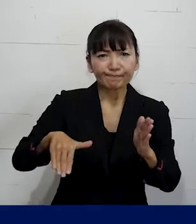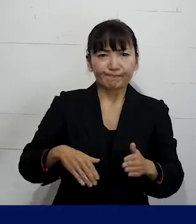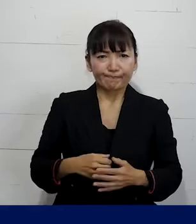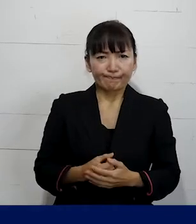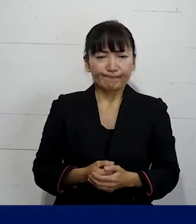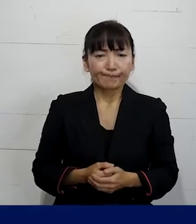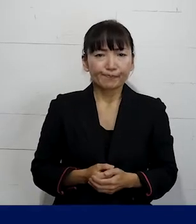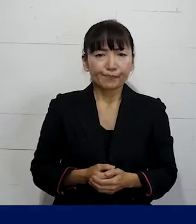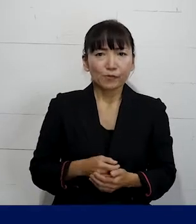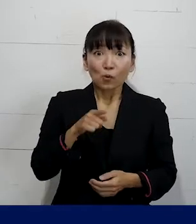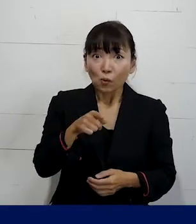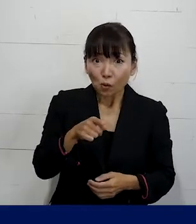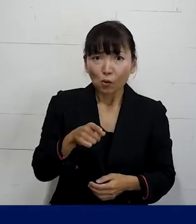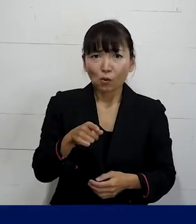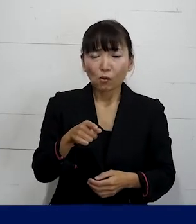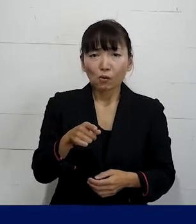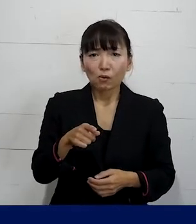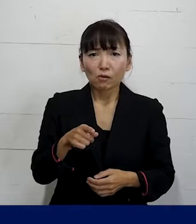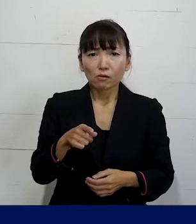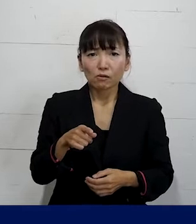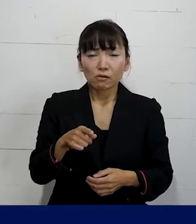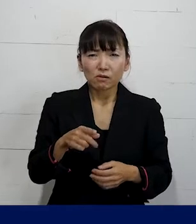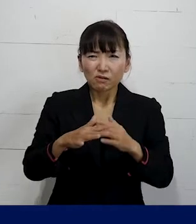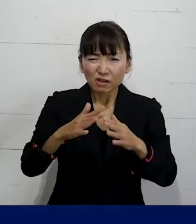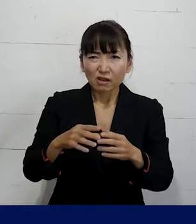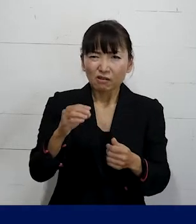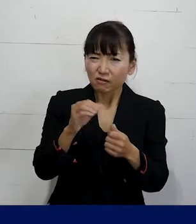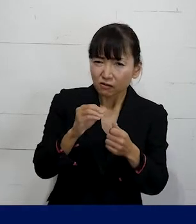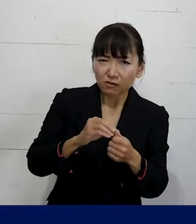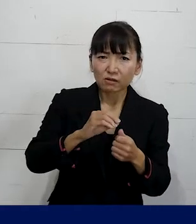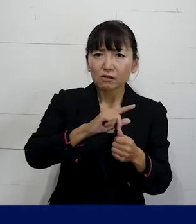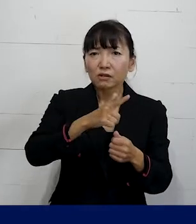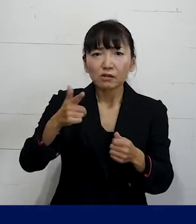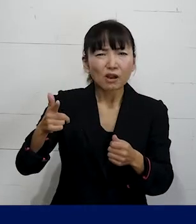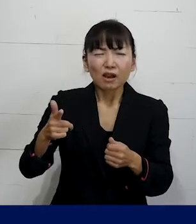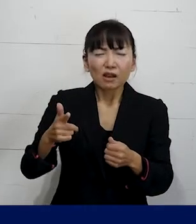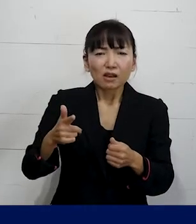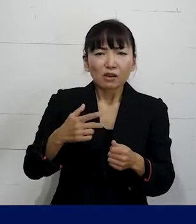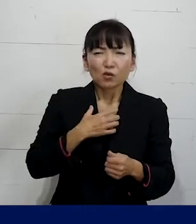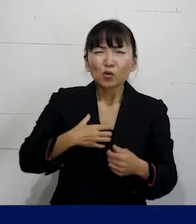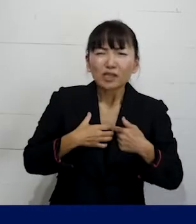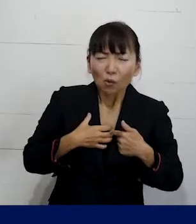それをじゃあどういう風にして 同僚にわかってもらうか